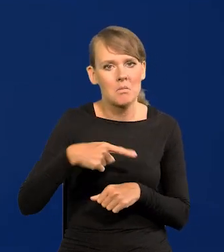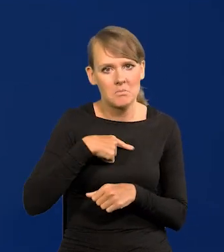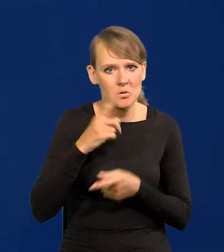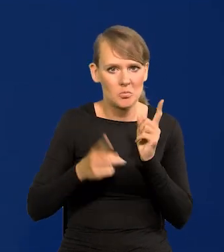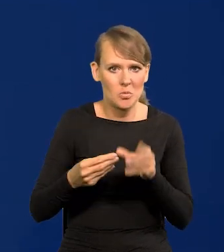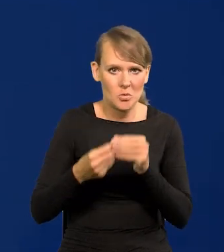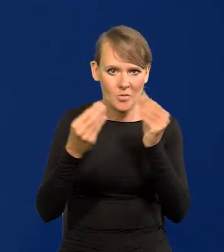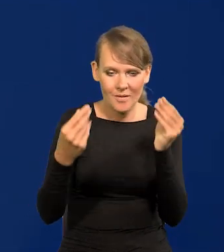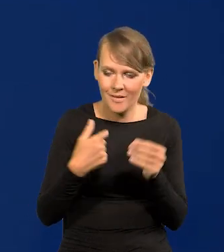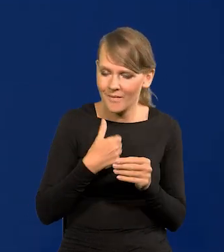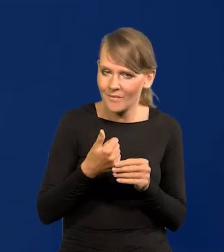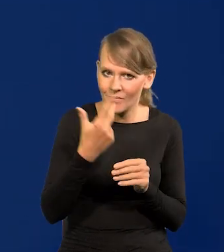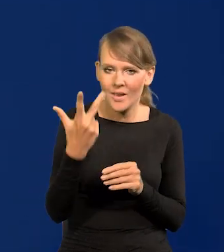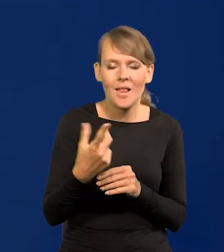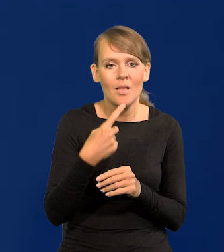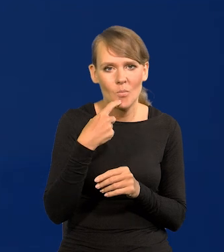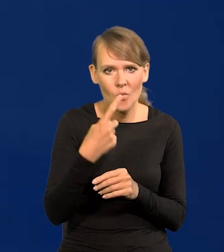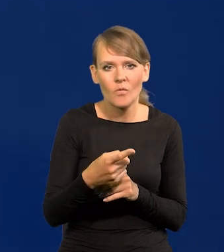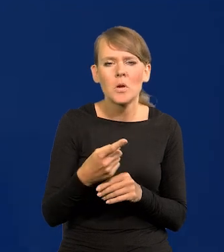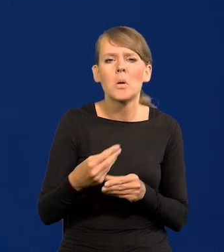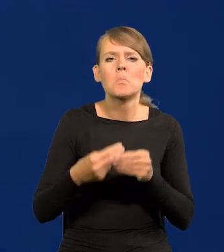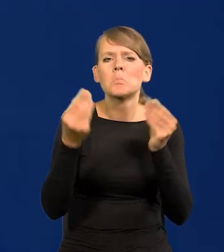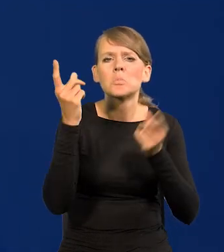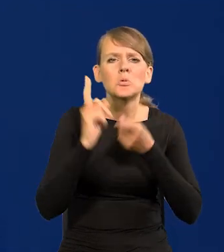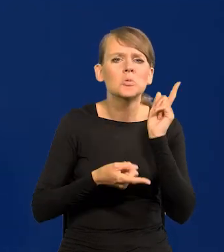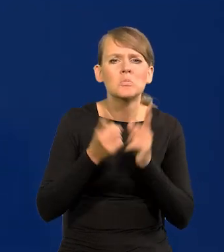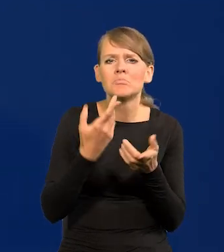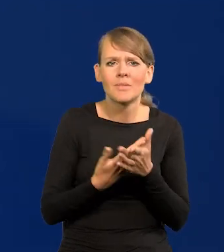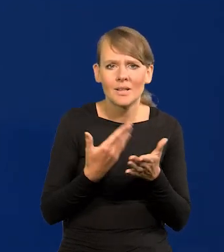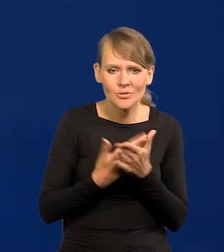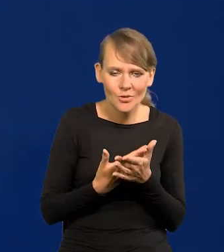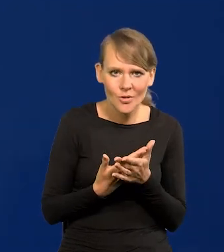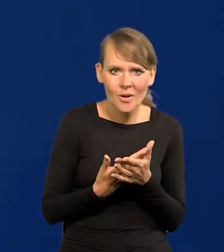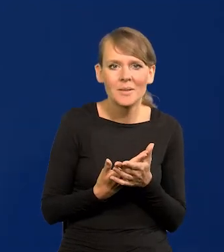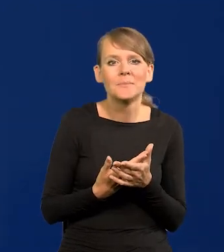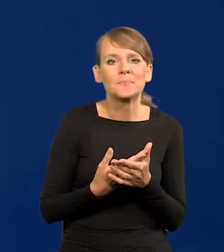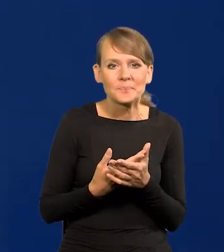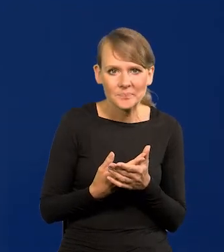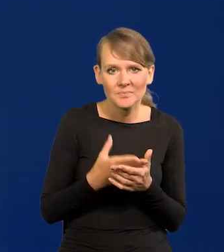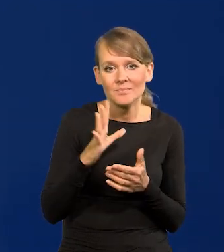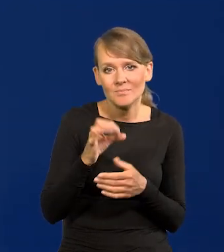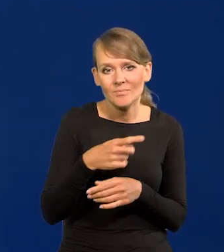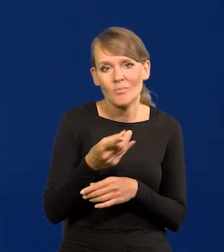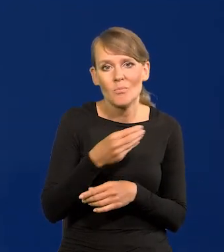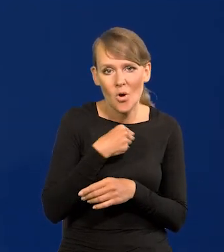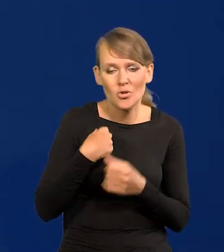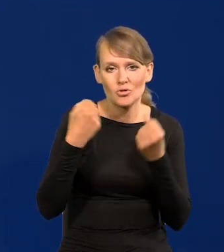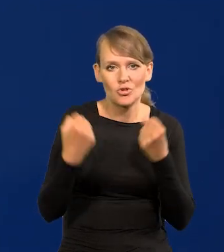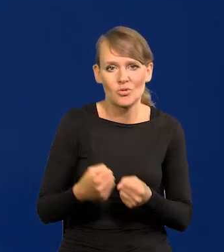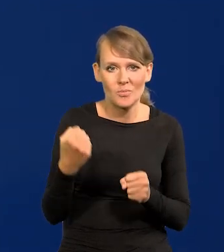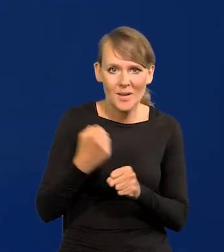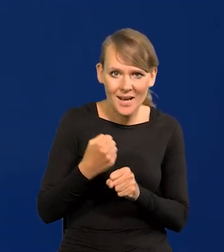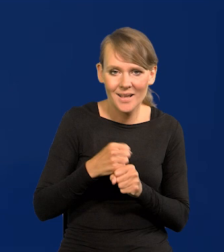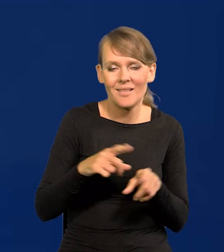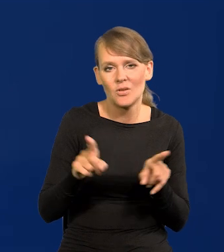Powtarzałem wielokrotnie, dlaczego się szybko rozwijamy? Bo bardzo ciężko pracują Polacy i bardzo długo.